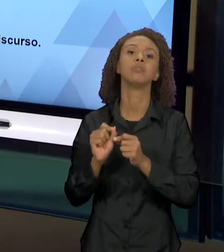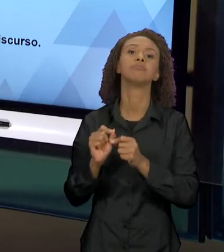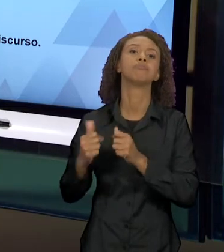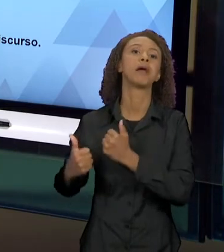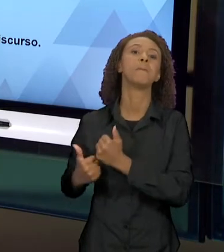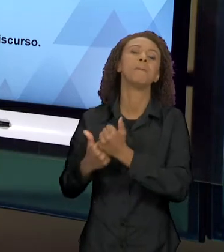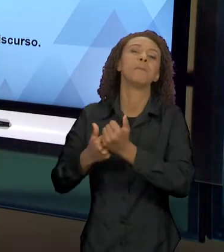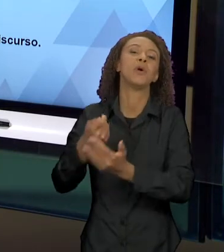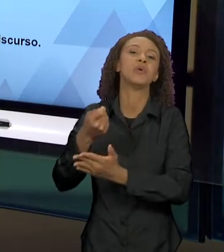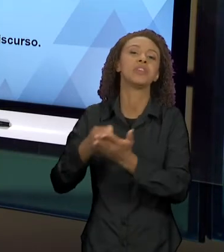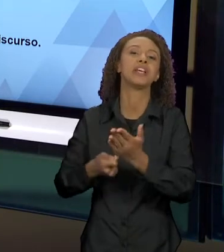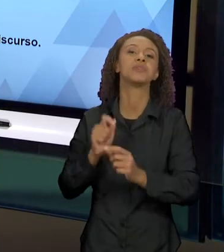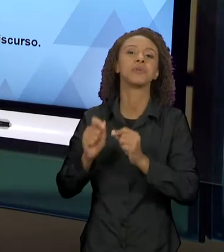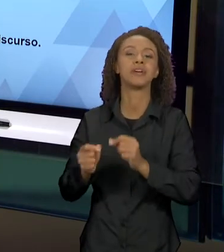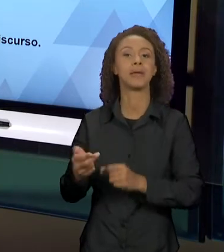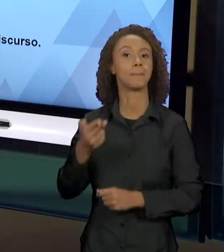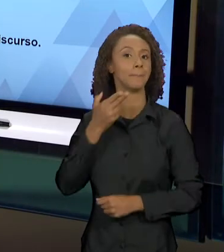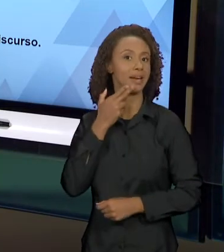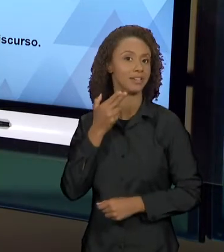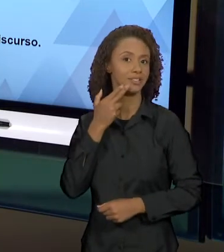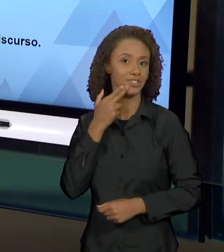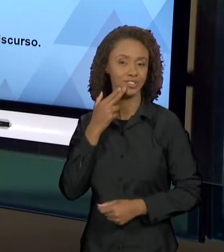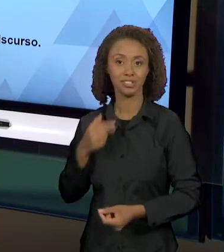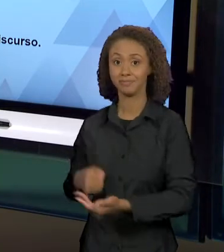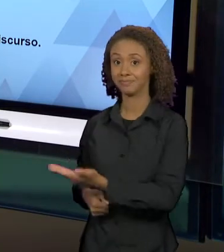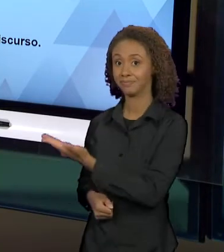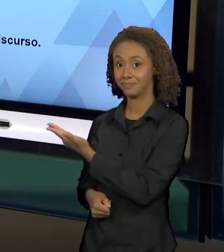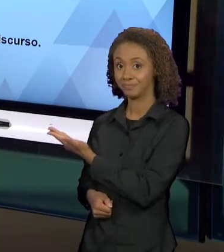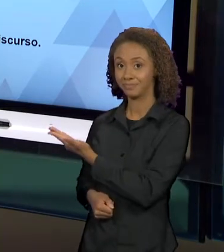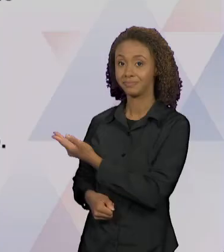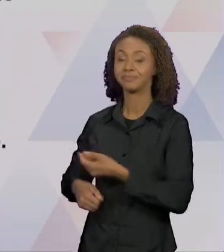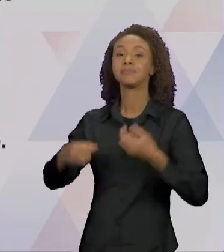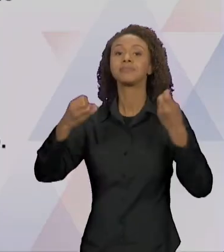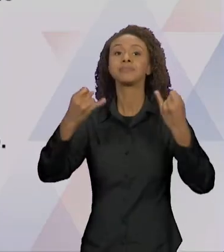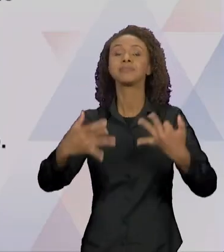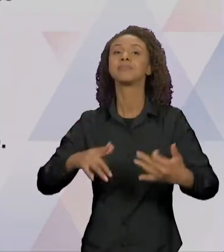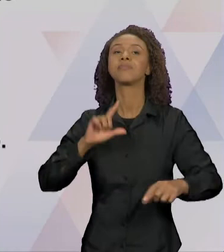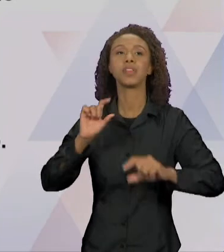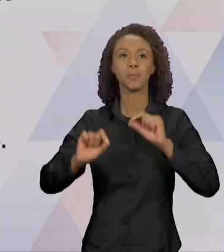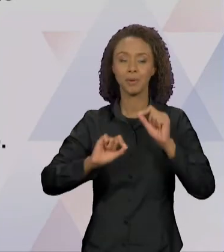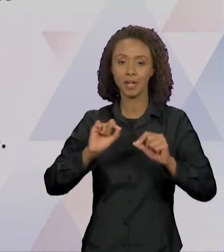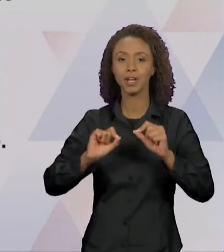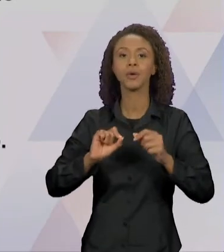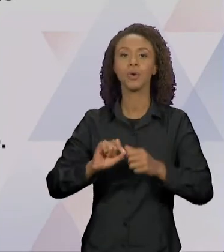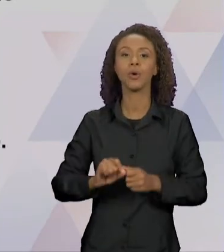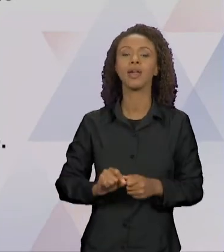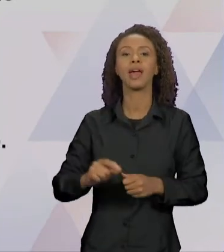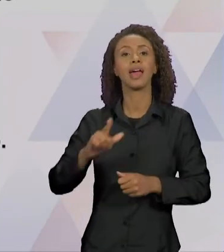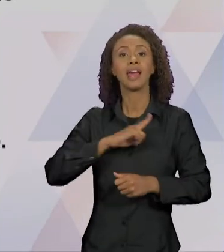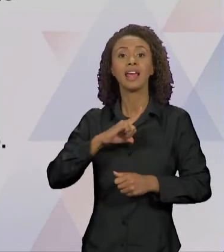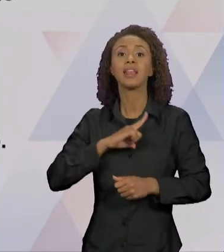QUE DEFENDE QUE O PRINCÍPIO DIALÓGICO PERMEIA LINGUAGEM E A CONDIÇÃO DE SENTIDO DO DISCURSO. O